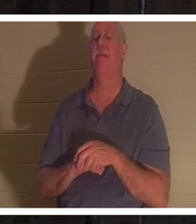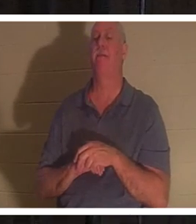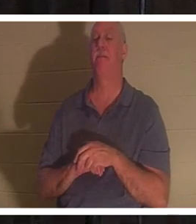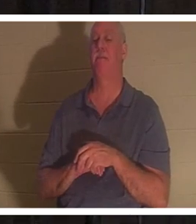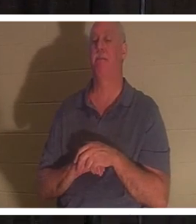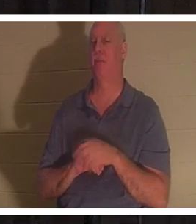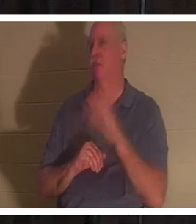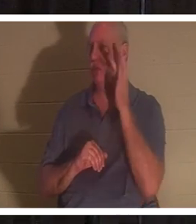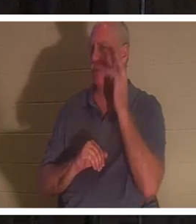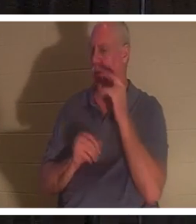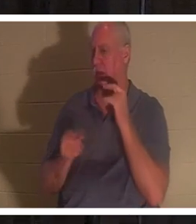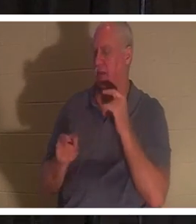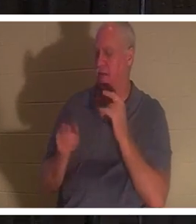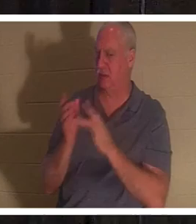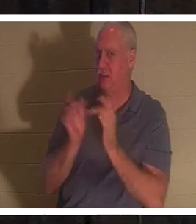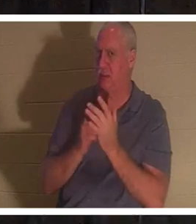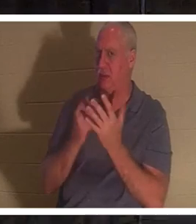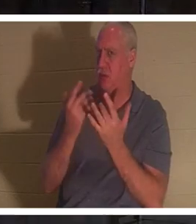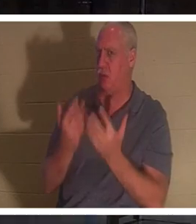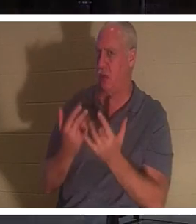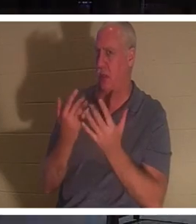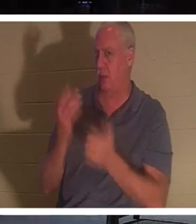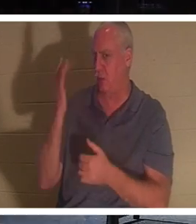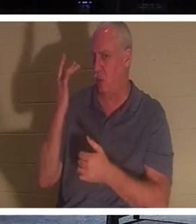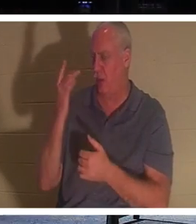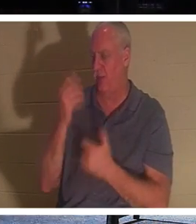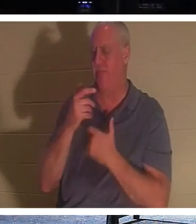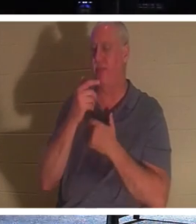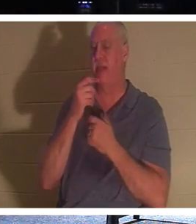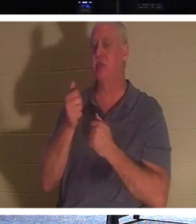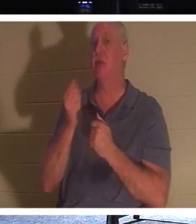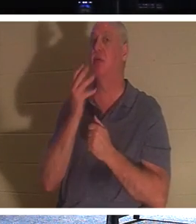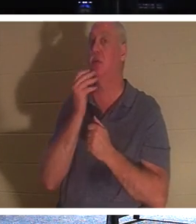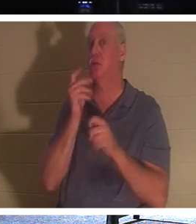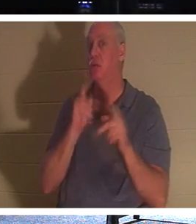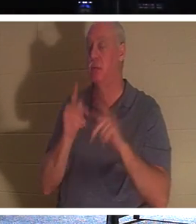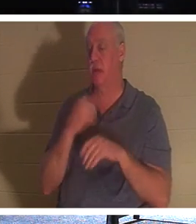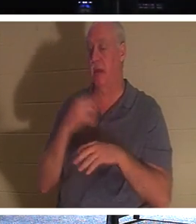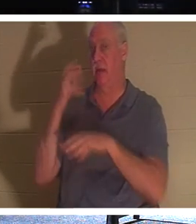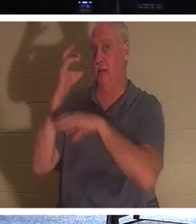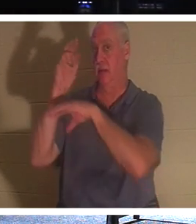그렇게 기다리셨을까요? 유대인들은 사람이 죽으면